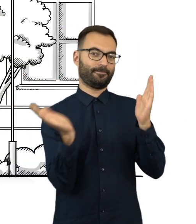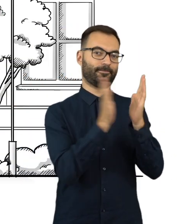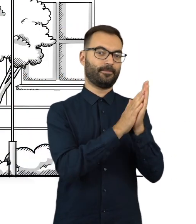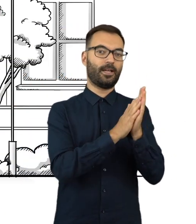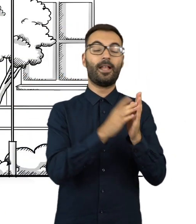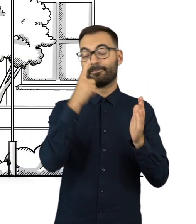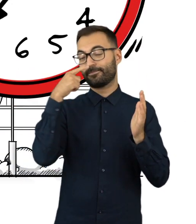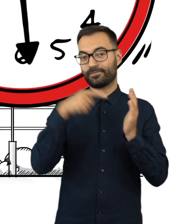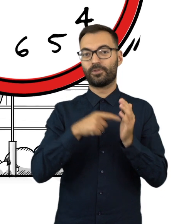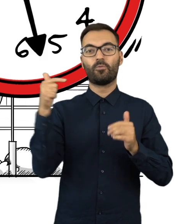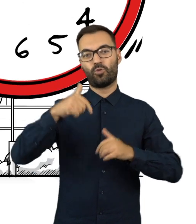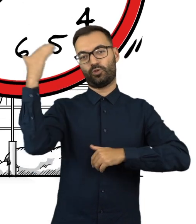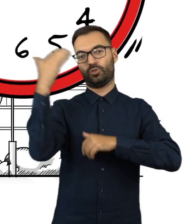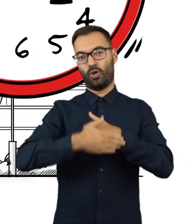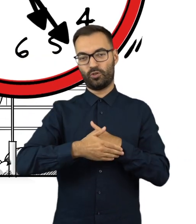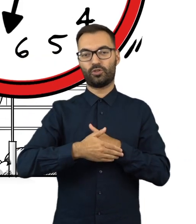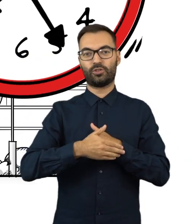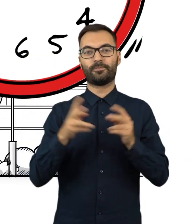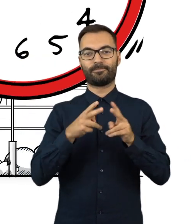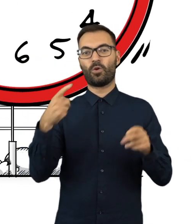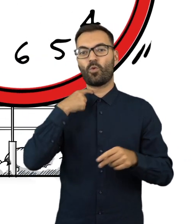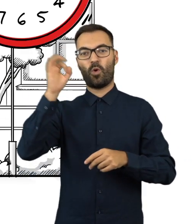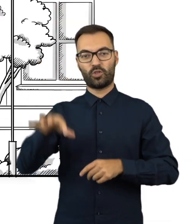Nie wcześniej jednak niż po zakończeniu głosowania.